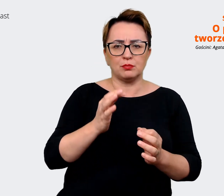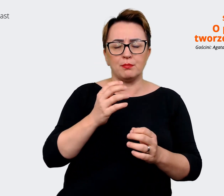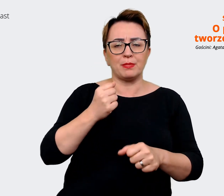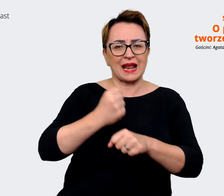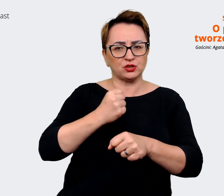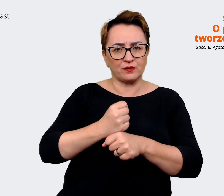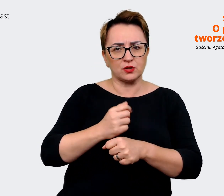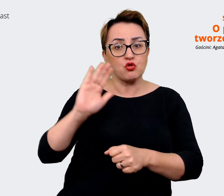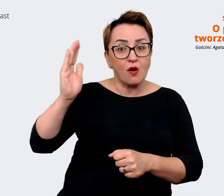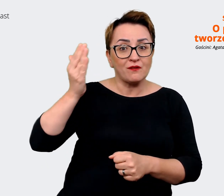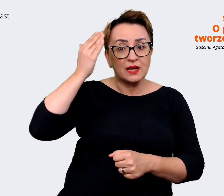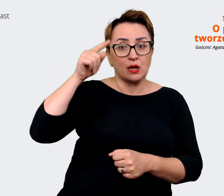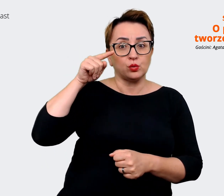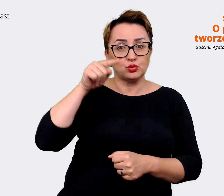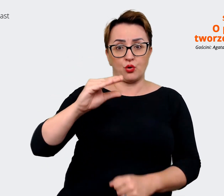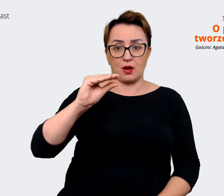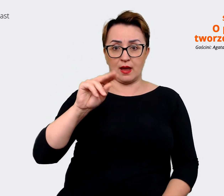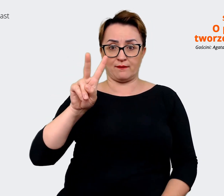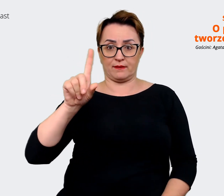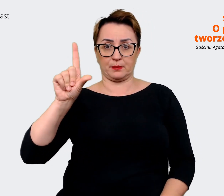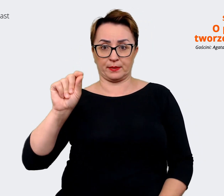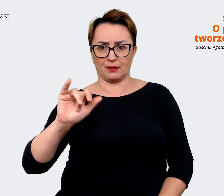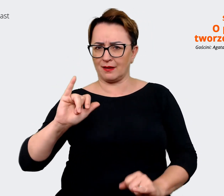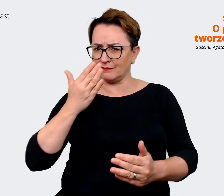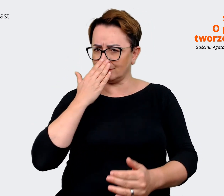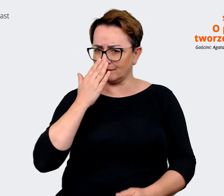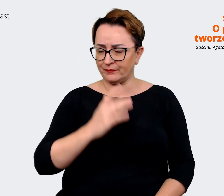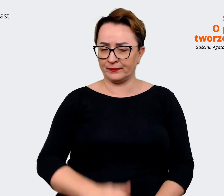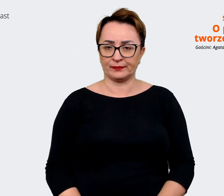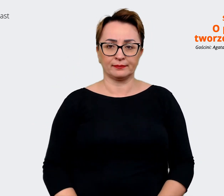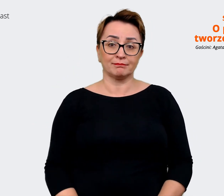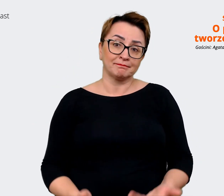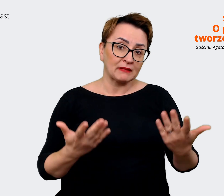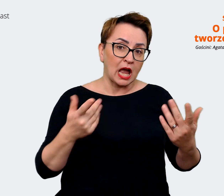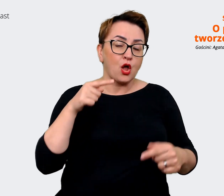o tym EVP? Jak to wygląda? Agata: Jest to proces. I rzeczywiście,